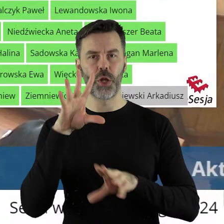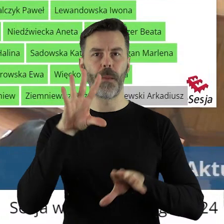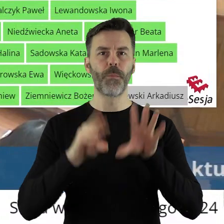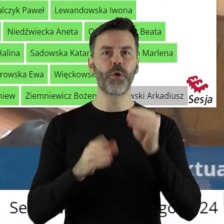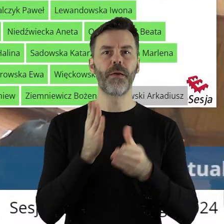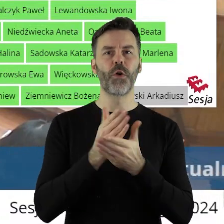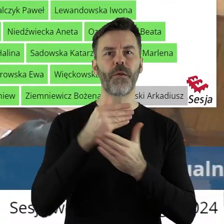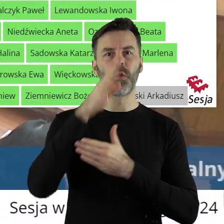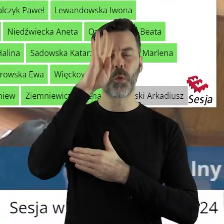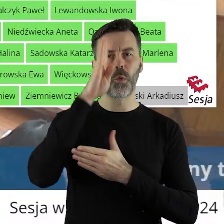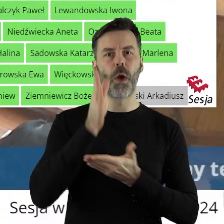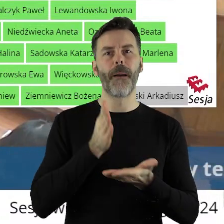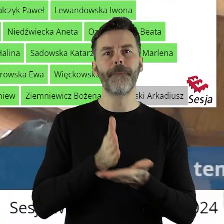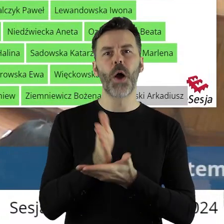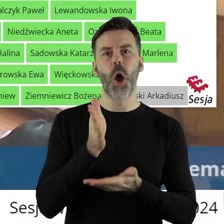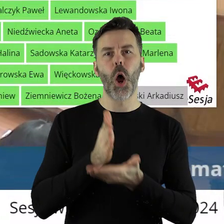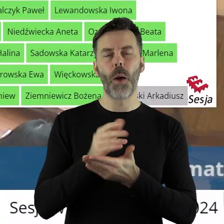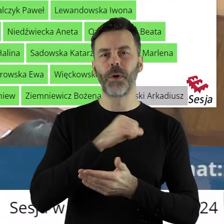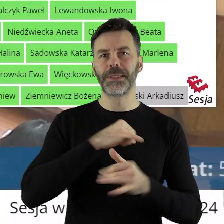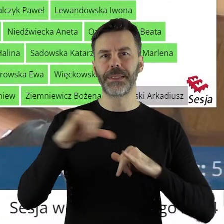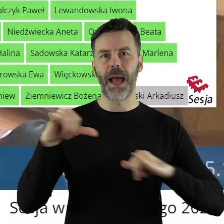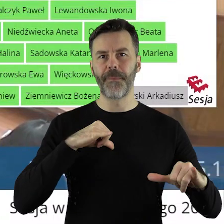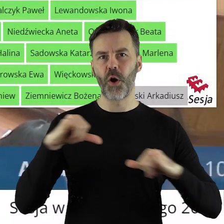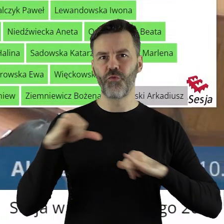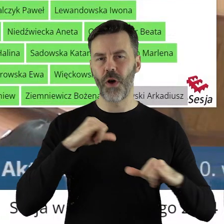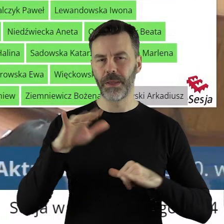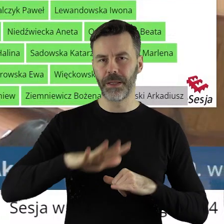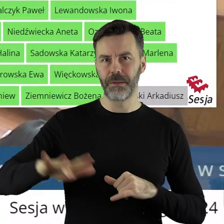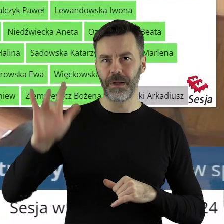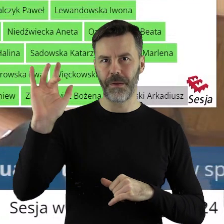województwa łódzkiego pomocy finansowej jednostkom samorządu terytorialnego województwa